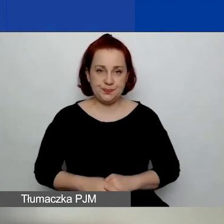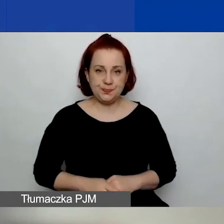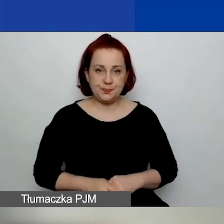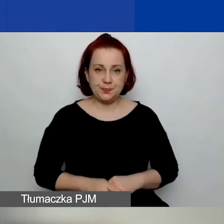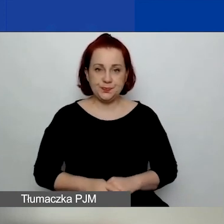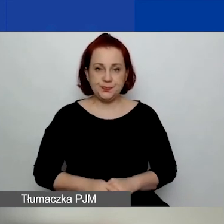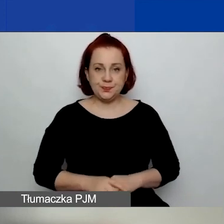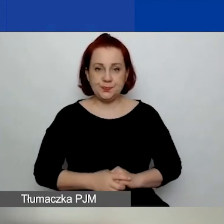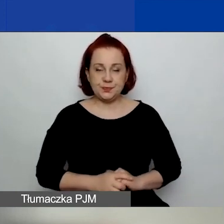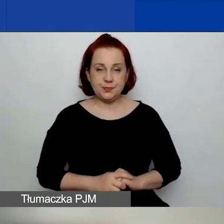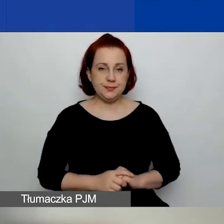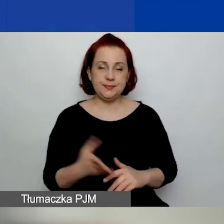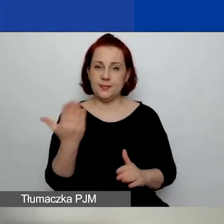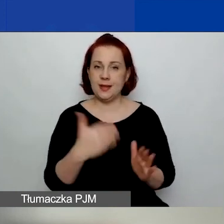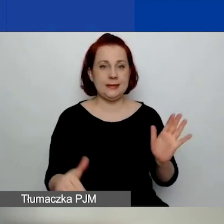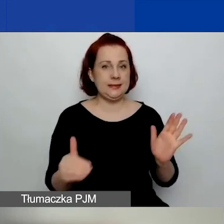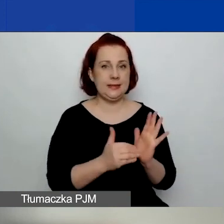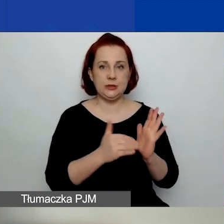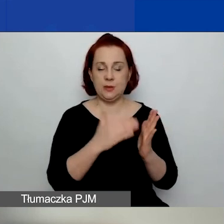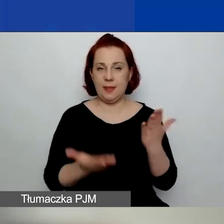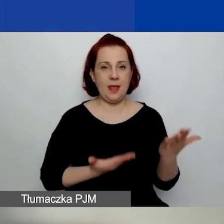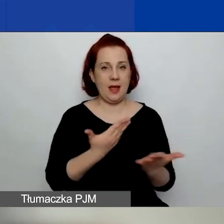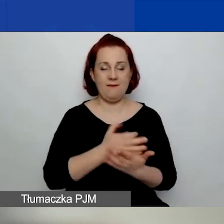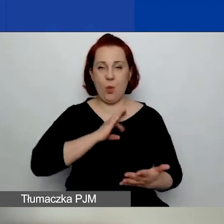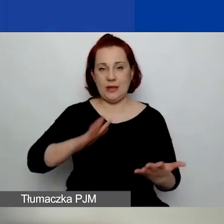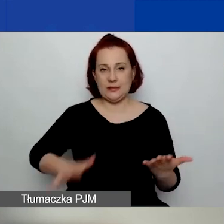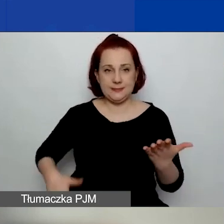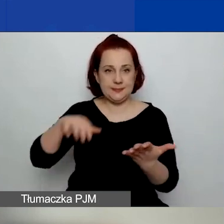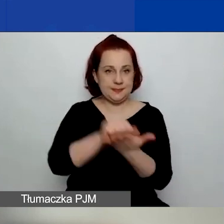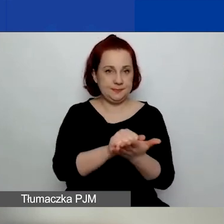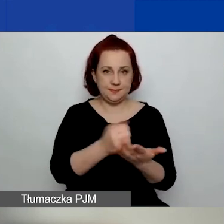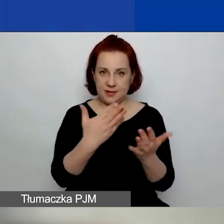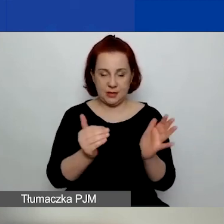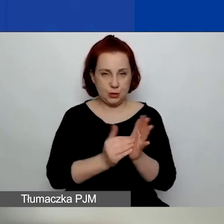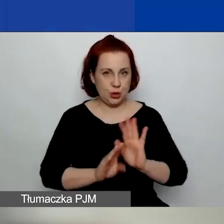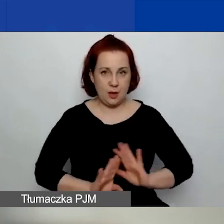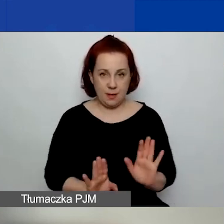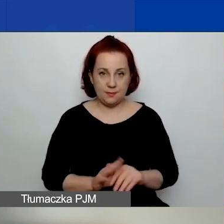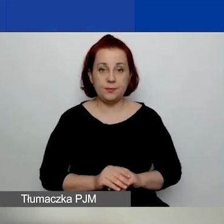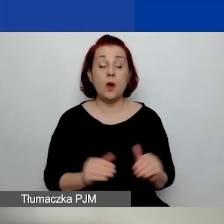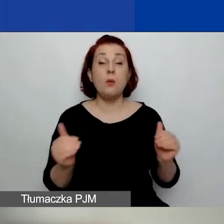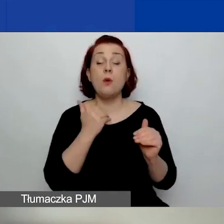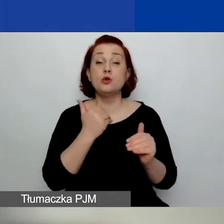Nie trzeba deklarować wkładu własnego. Można uzyskać dodatkowe środki